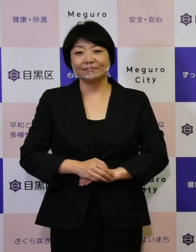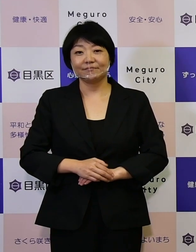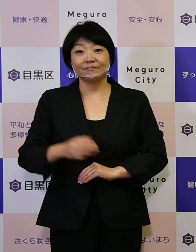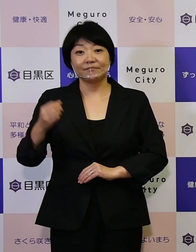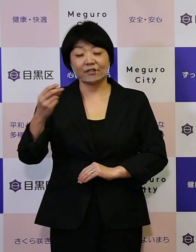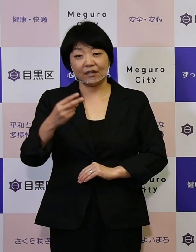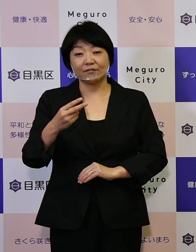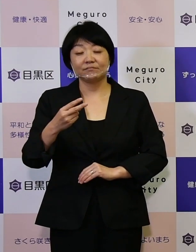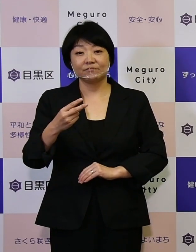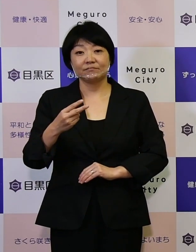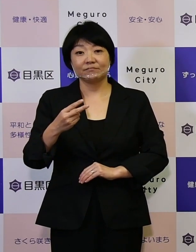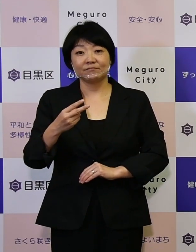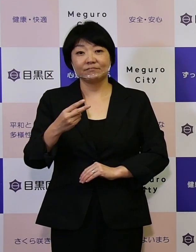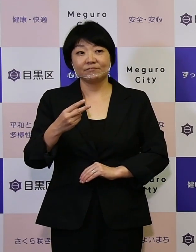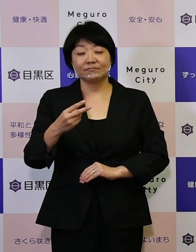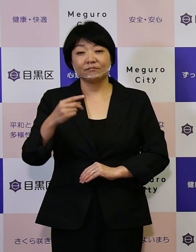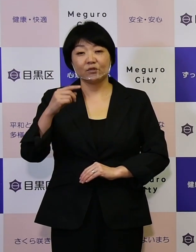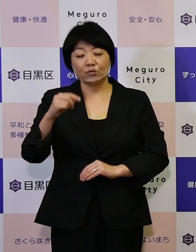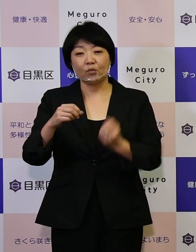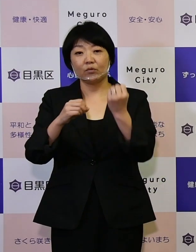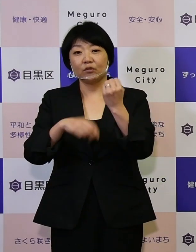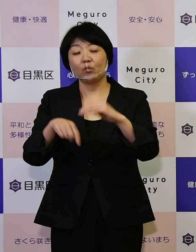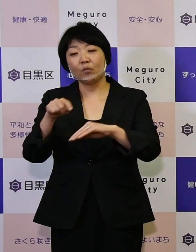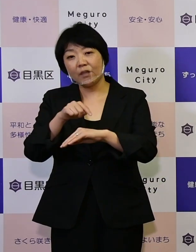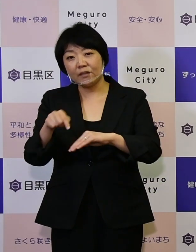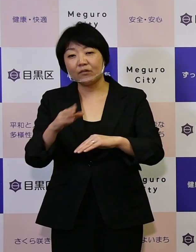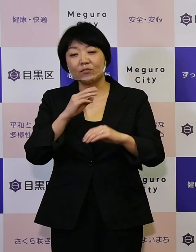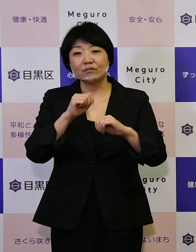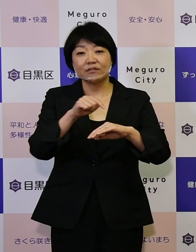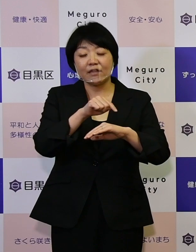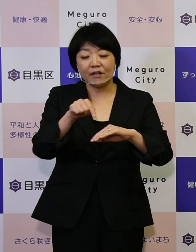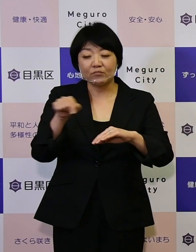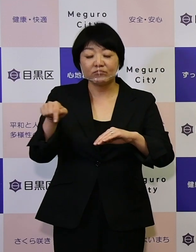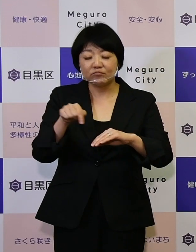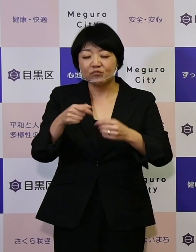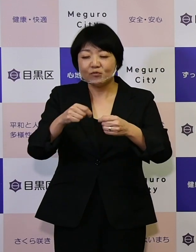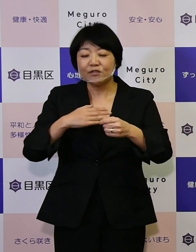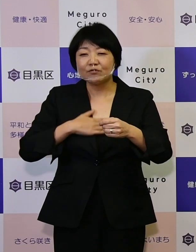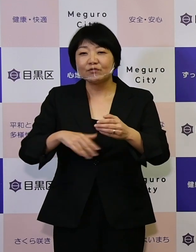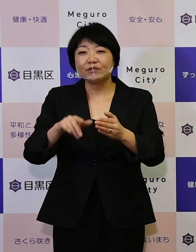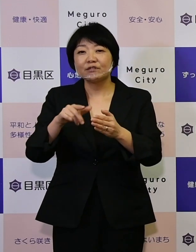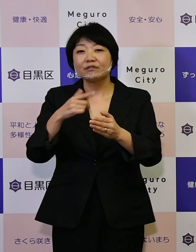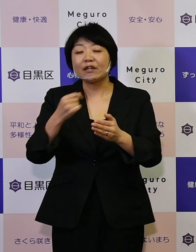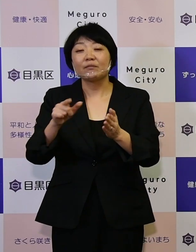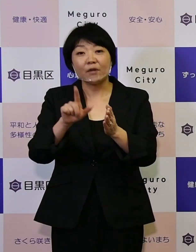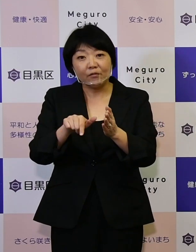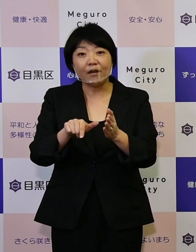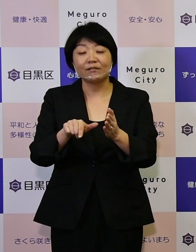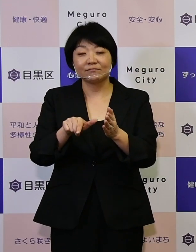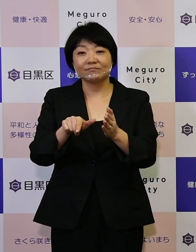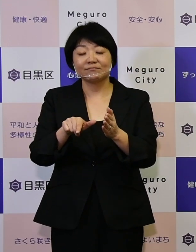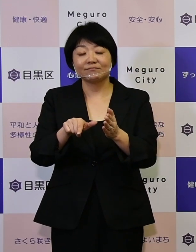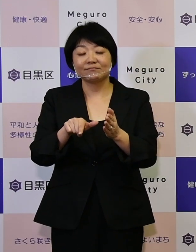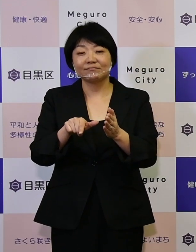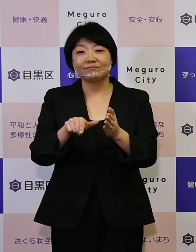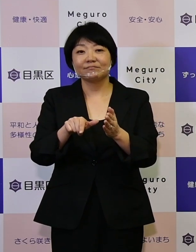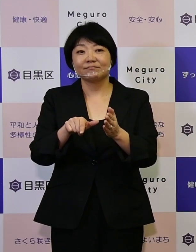もっとこの基本計画や実施計画を 知ってみたいな、と思うかたには